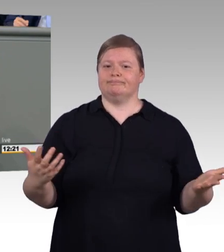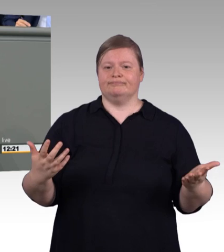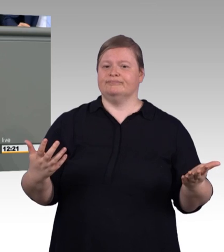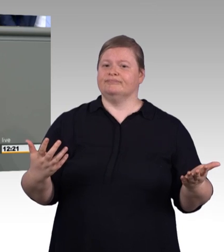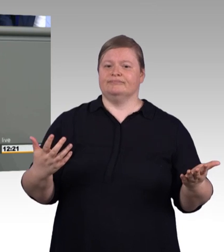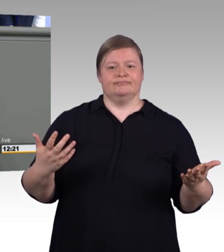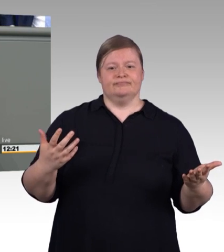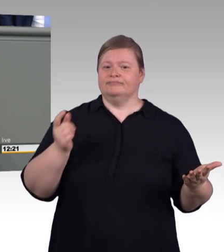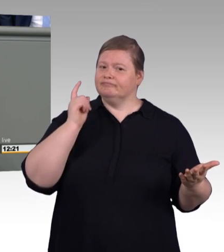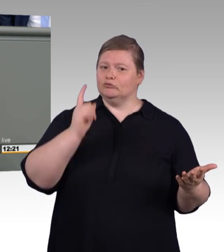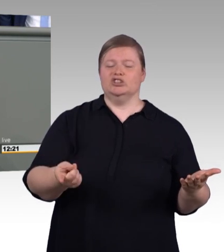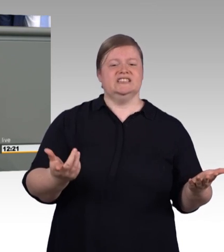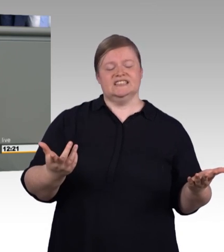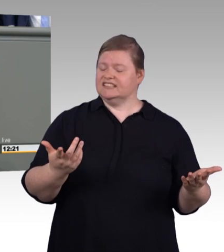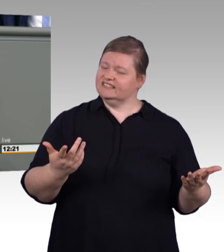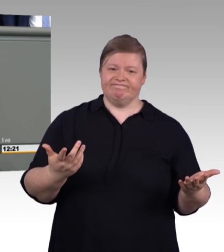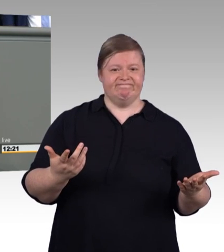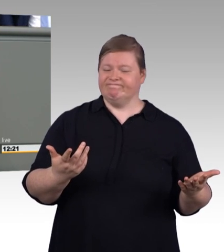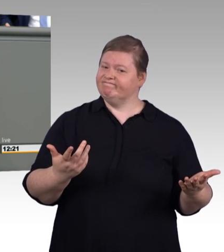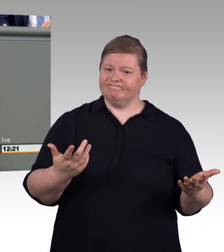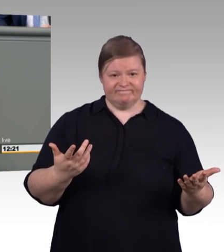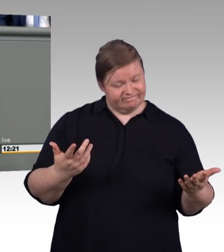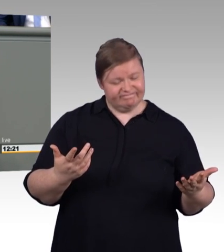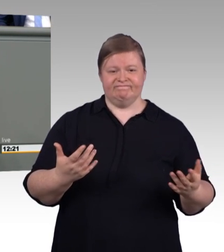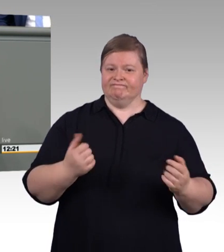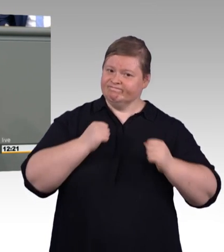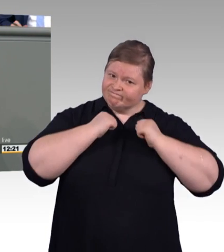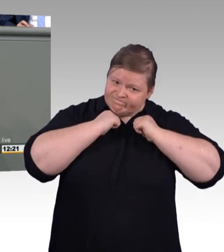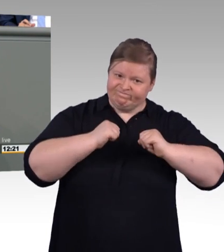viele hunderte Fablabs quer durch die Republik.